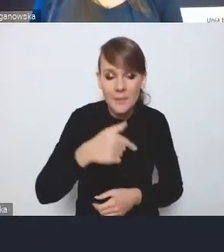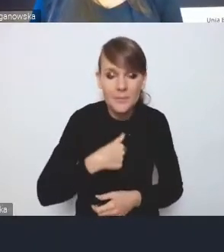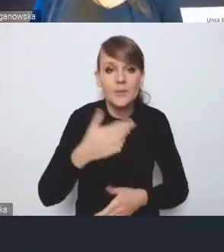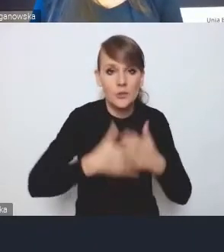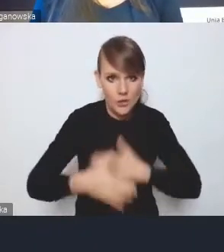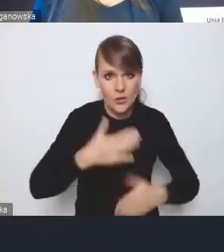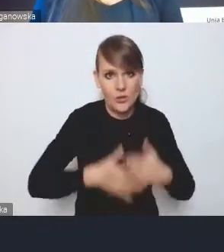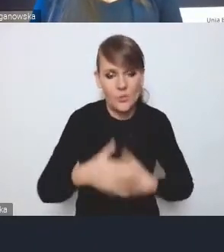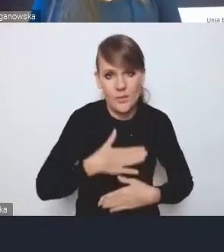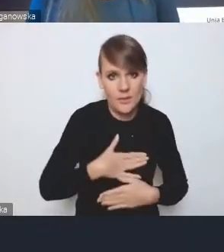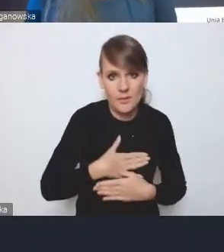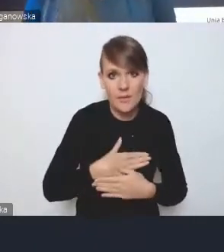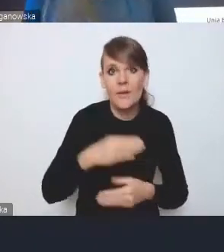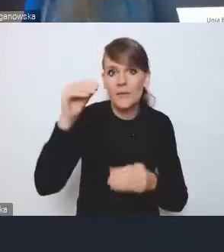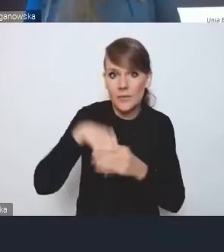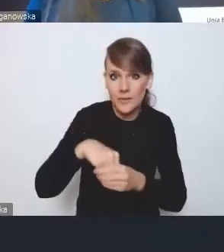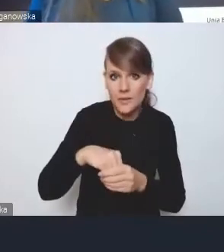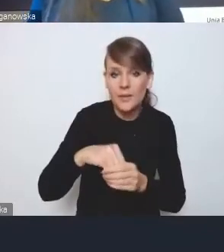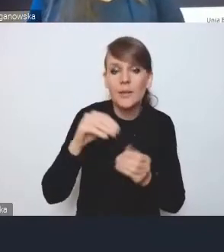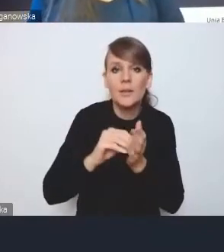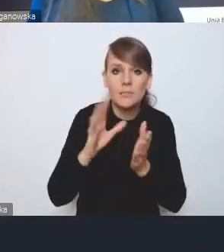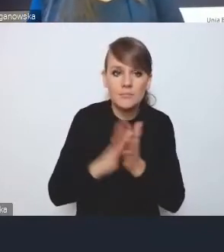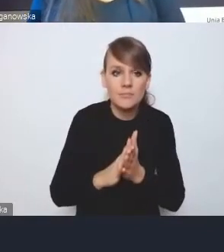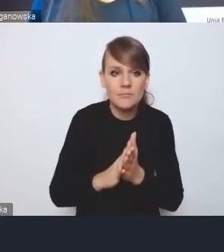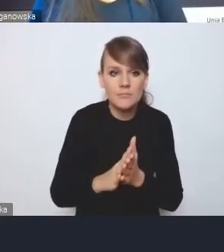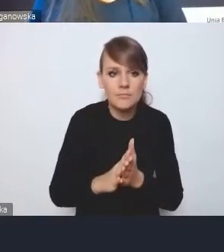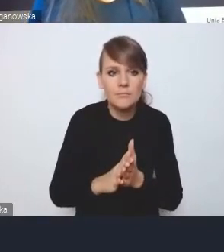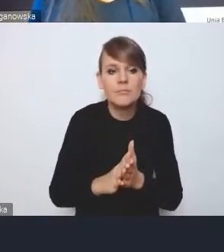że tam jest zawarta stosunkowo nieodległa data